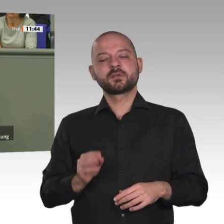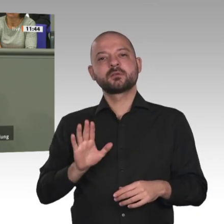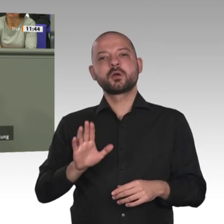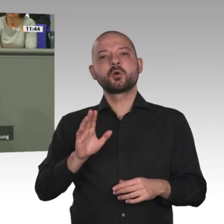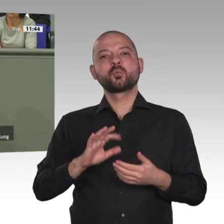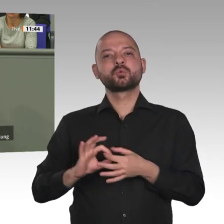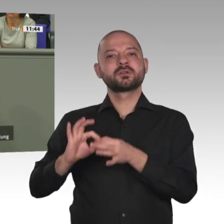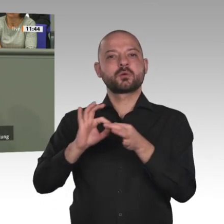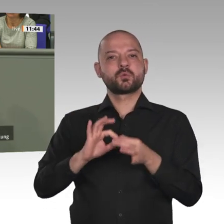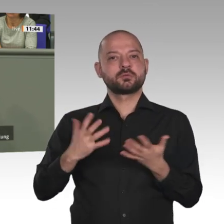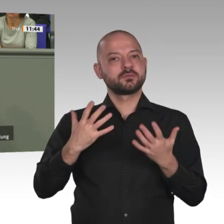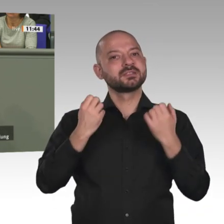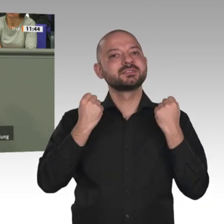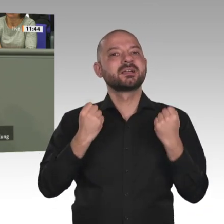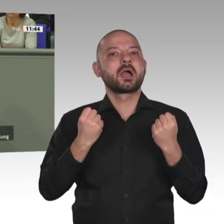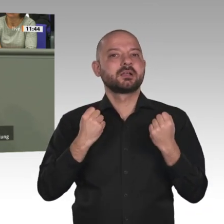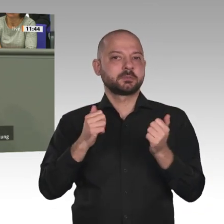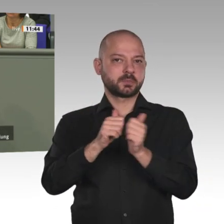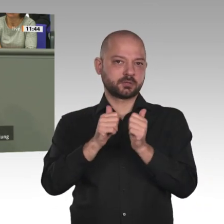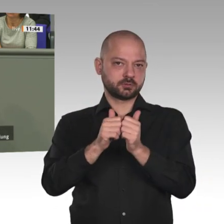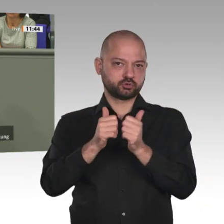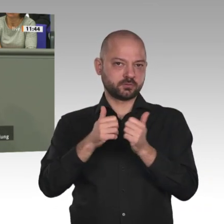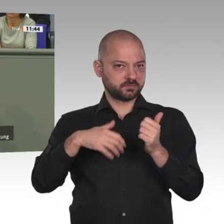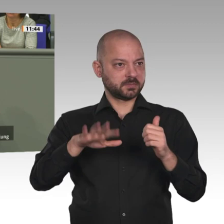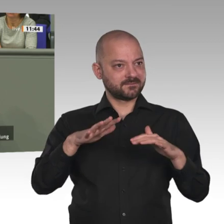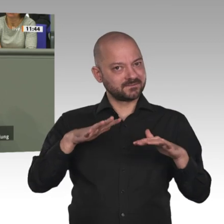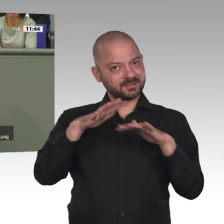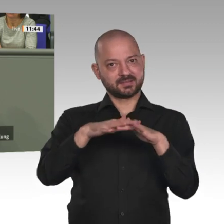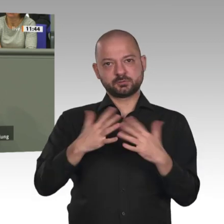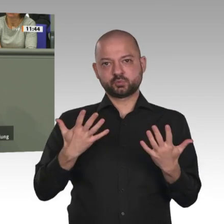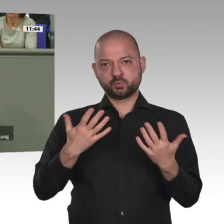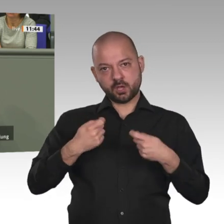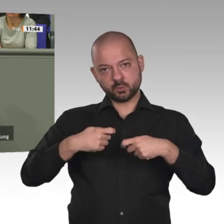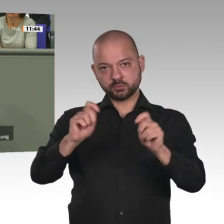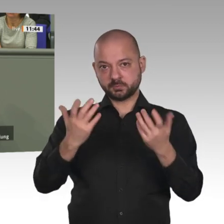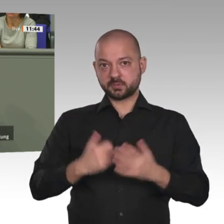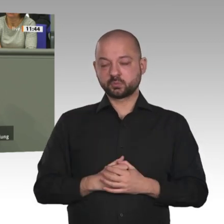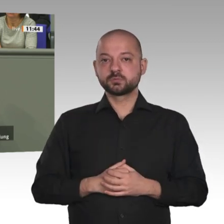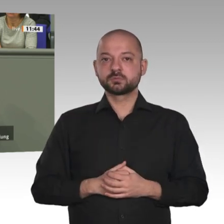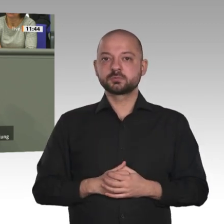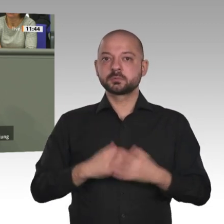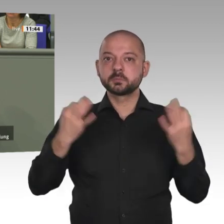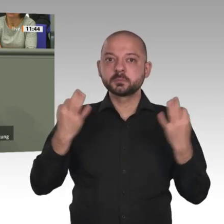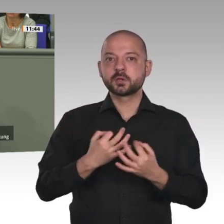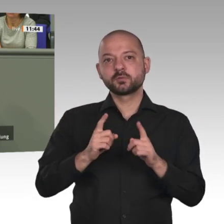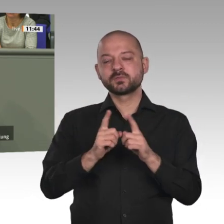sage ganz klar: Handeln wir nicht jetzt an diesen sechs Punkten entlang, dann werden